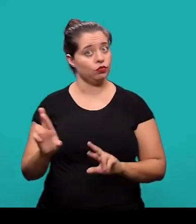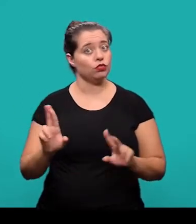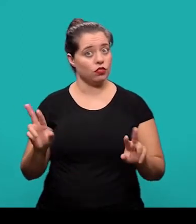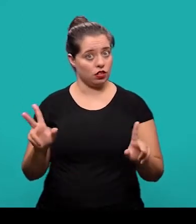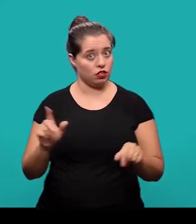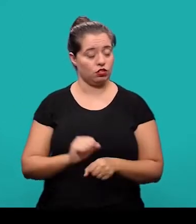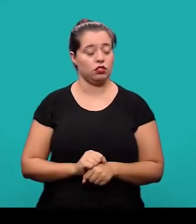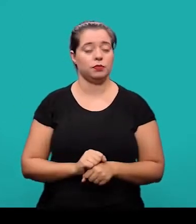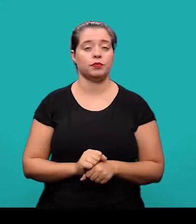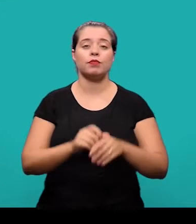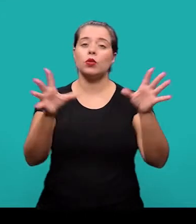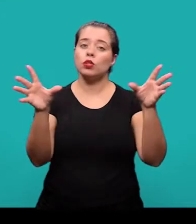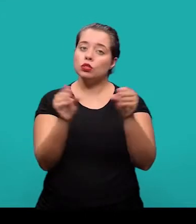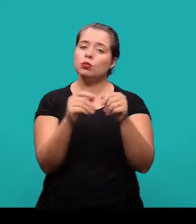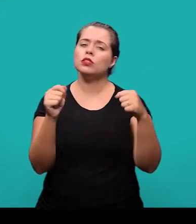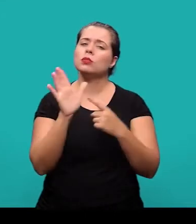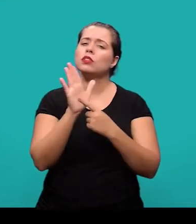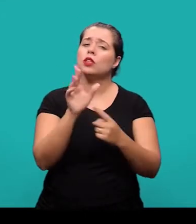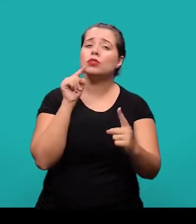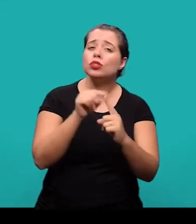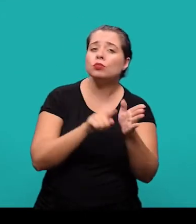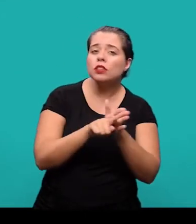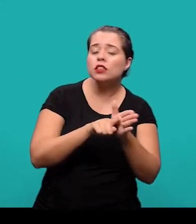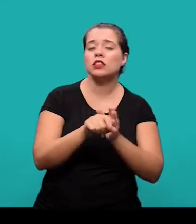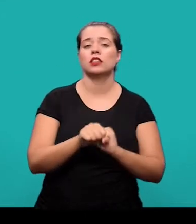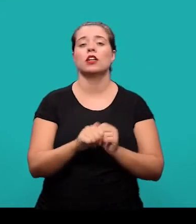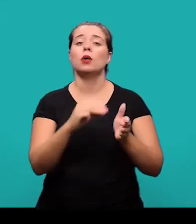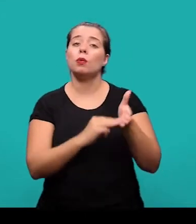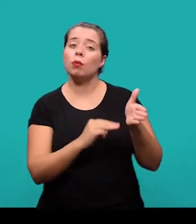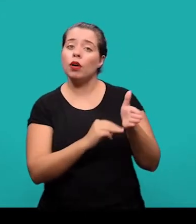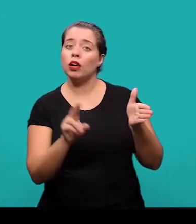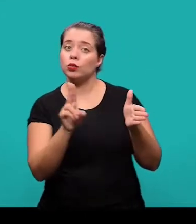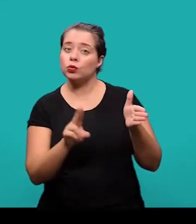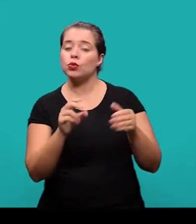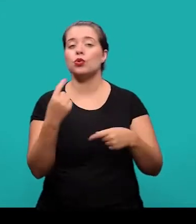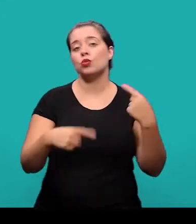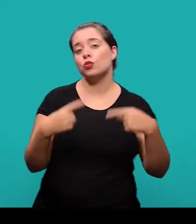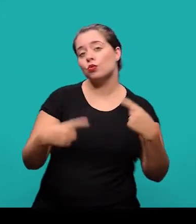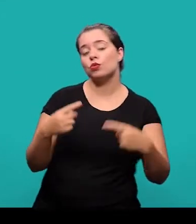No resumo, deve-se ressaltar o objetivo da pesquisa, o método que foi utilizado